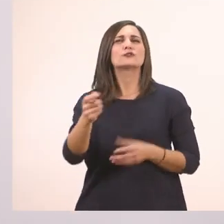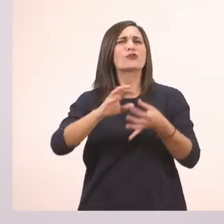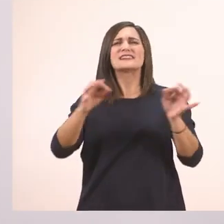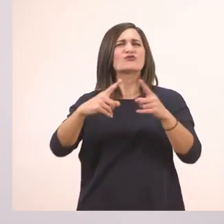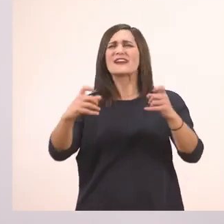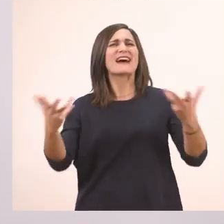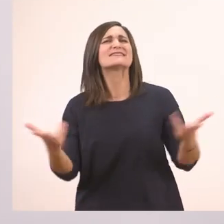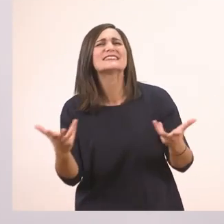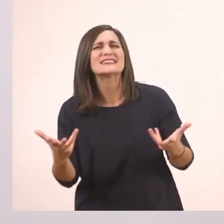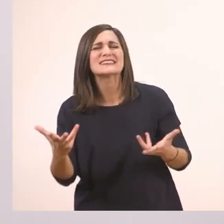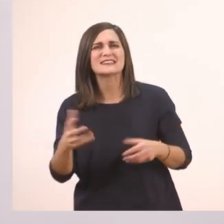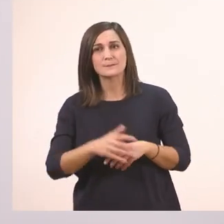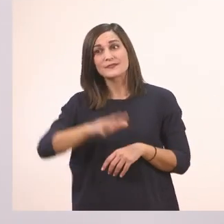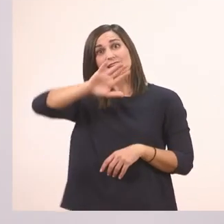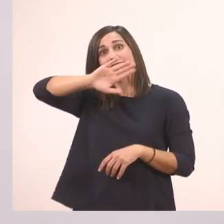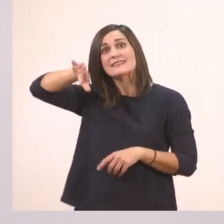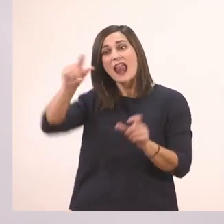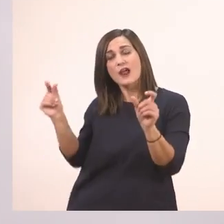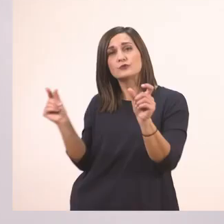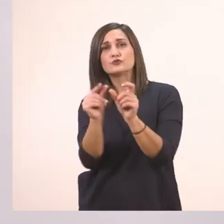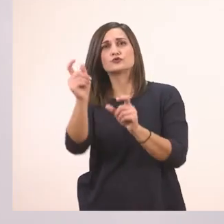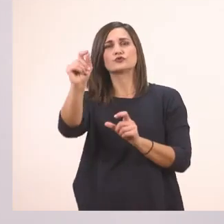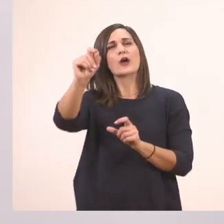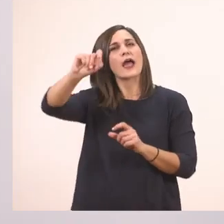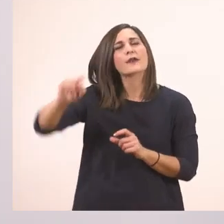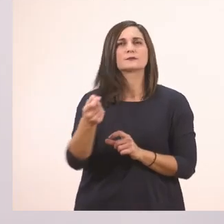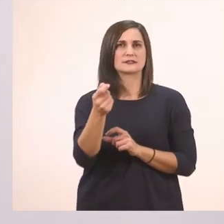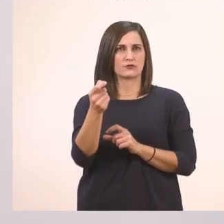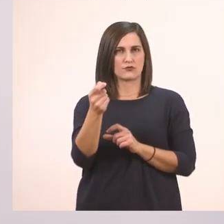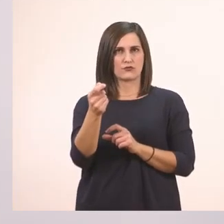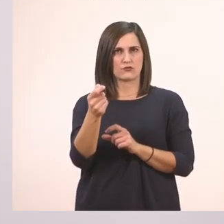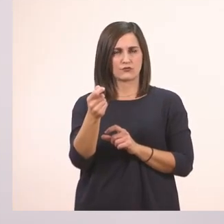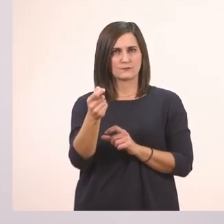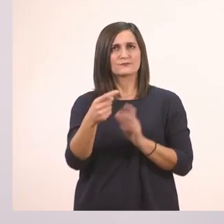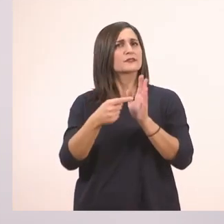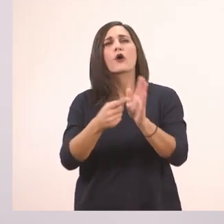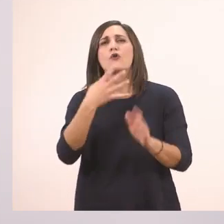Μπαίνει στο τέλος - έχουμε κι άλλο ένα εδώ - της πρότασης που ρωτάει.